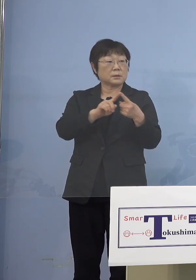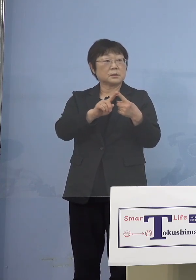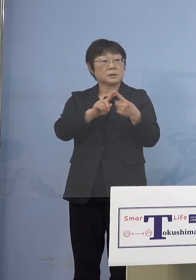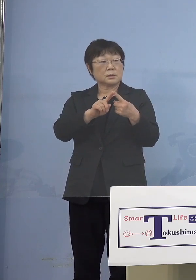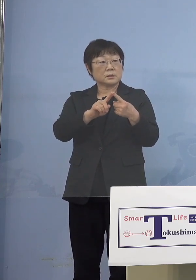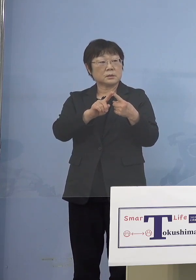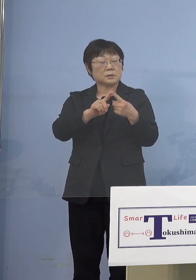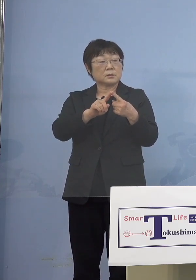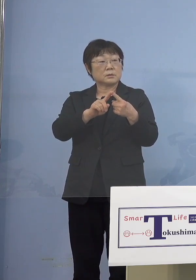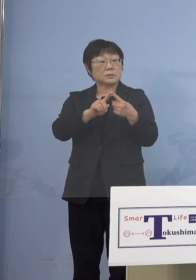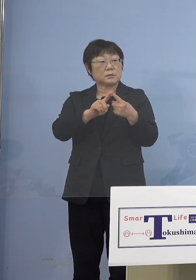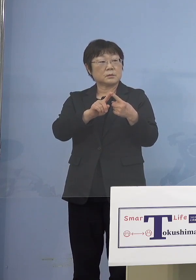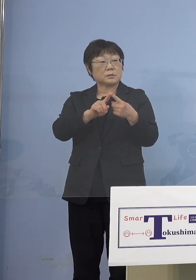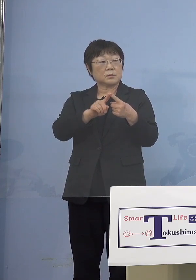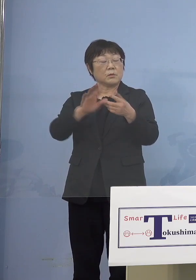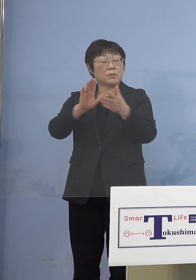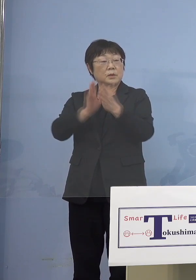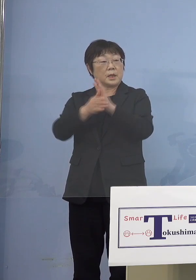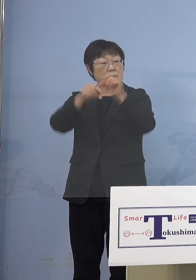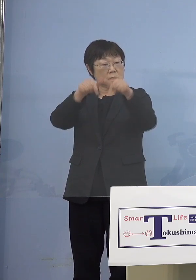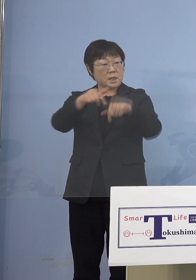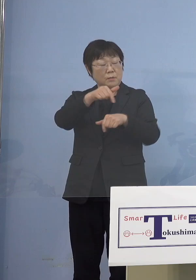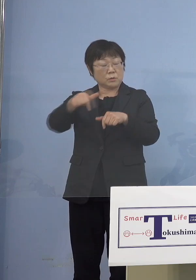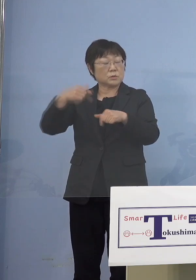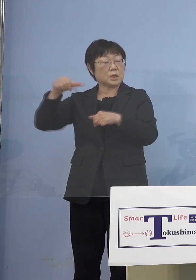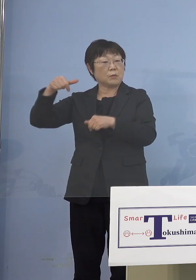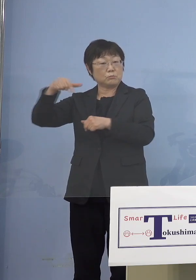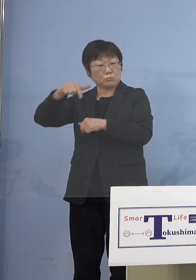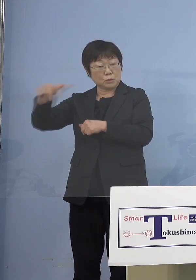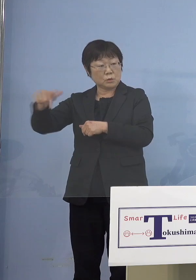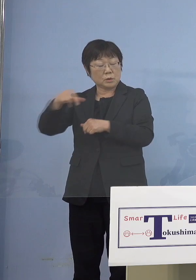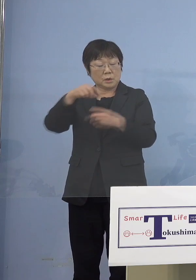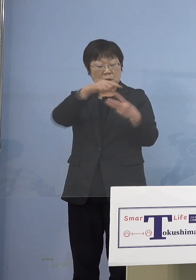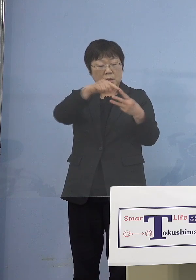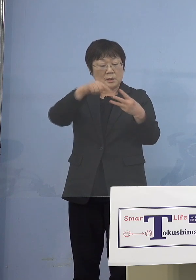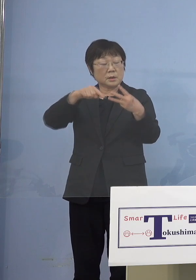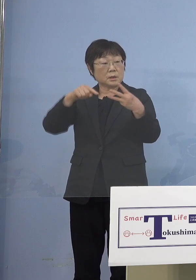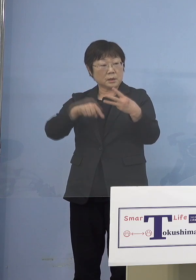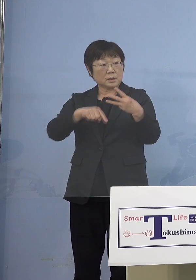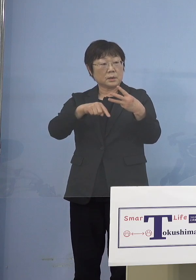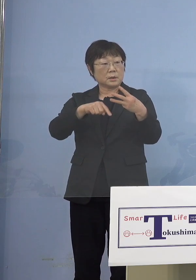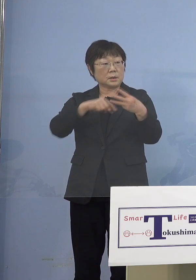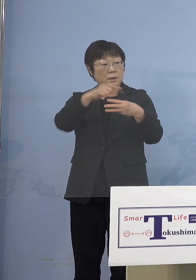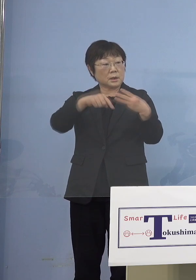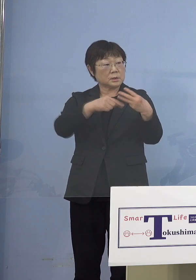あと県西部、南部、この3か所の （知事） 3か所というか